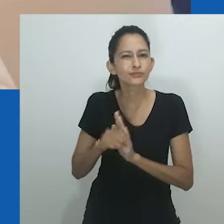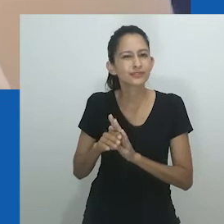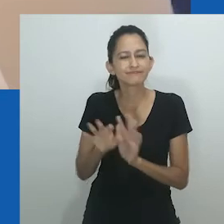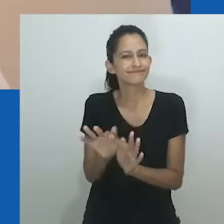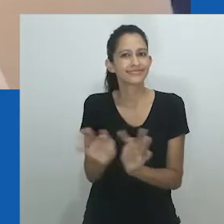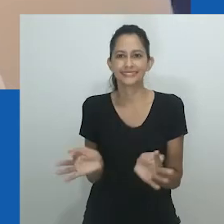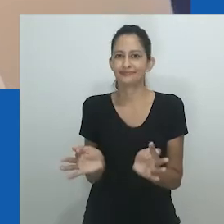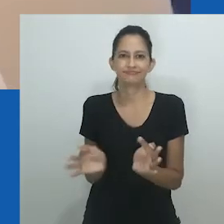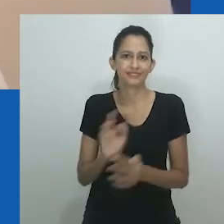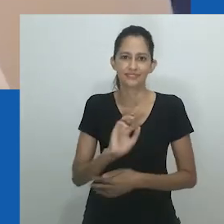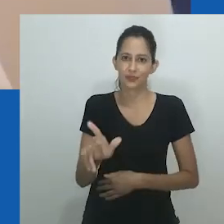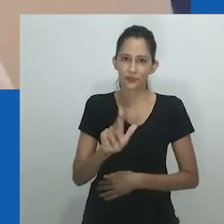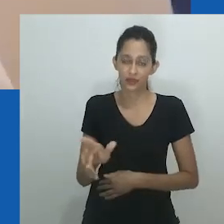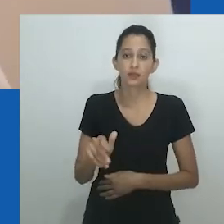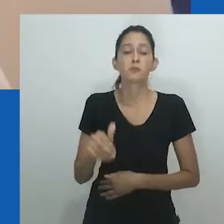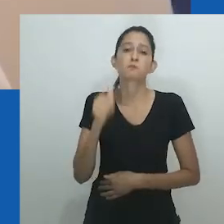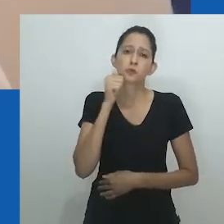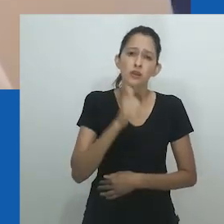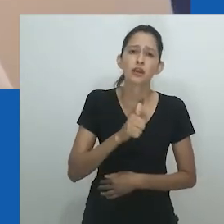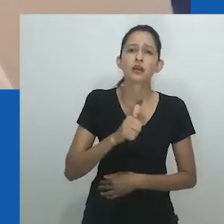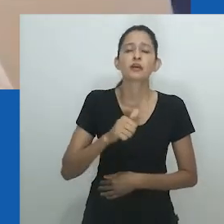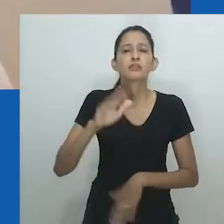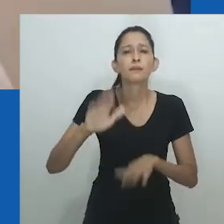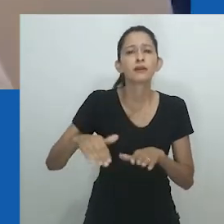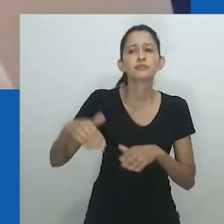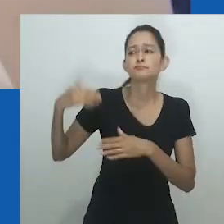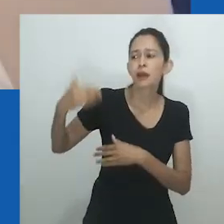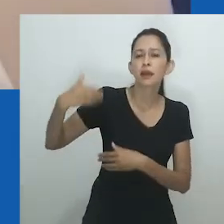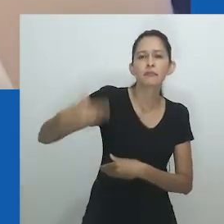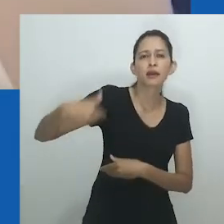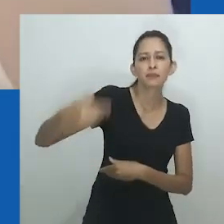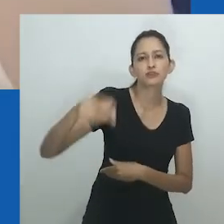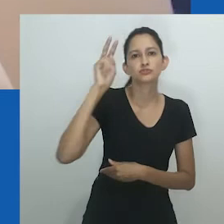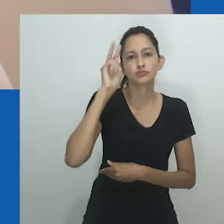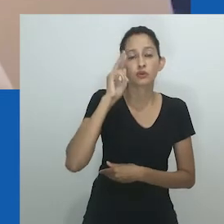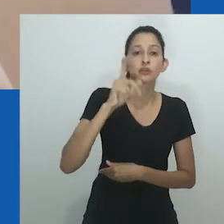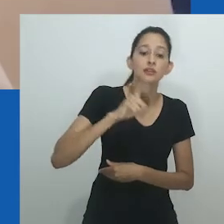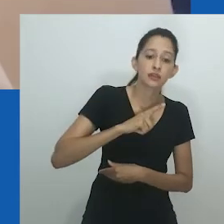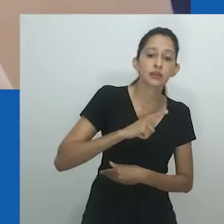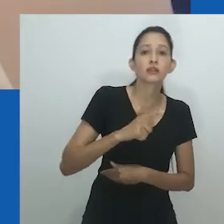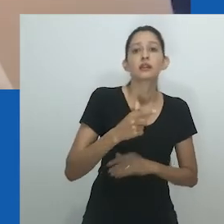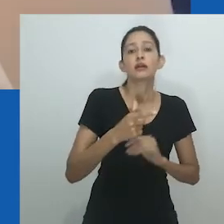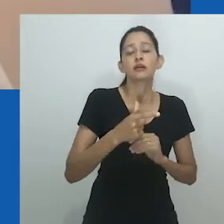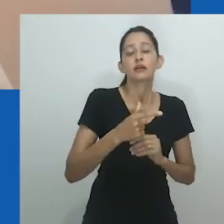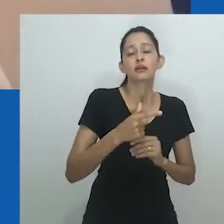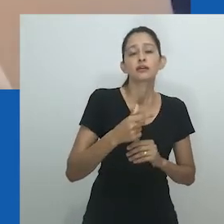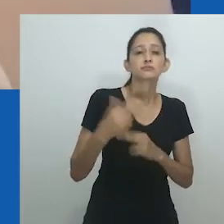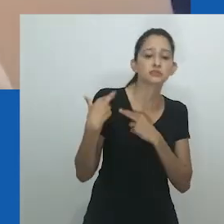Jane Bennett concorda que mulheres de fato não é um termo relativamente simples.